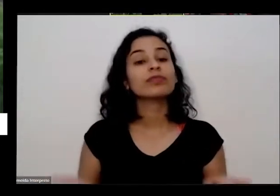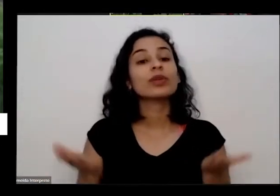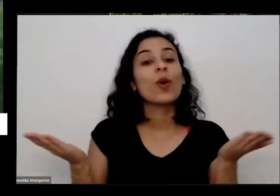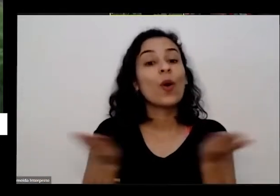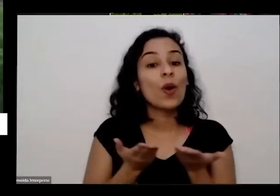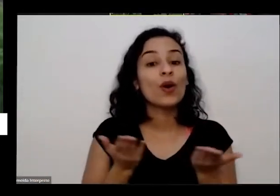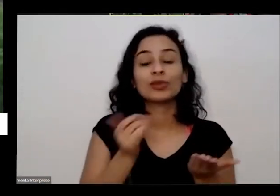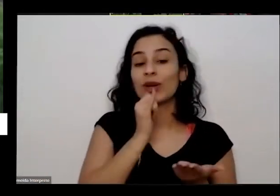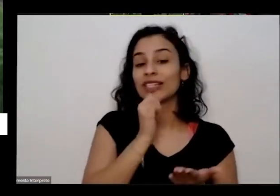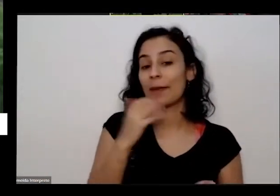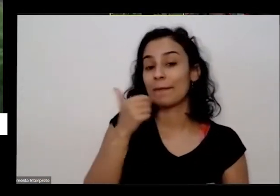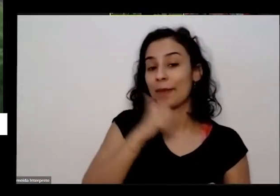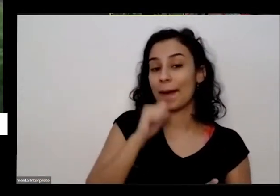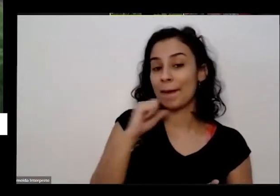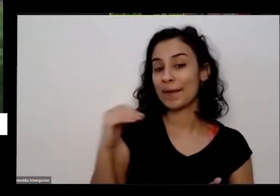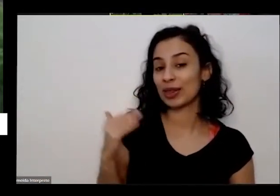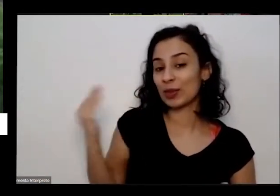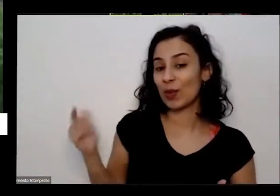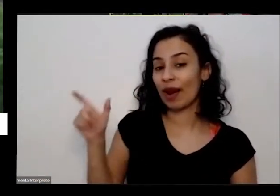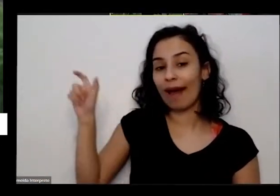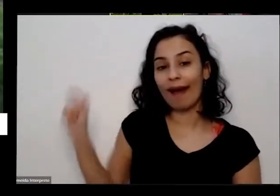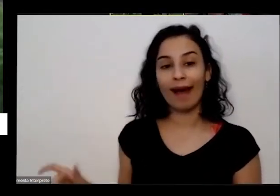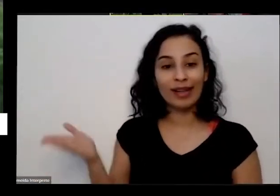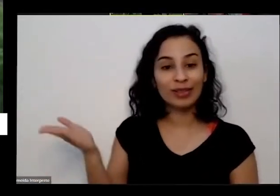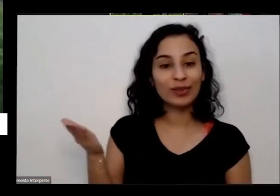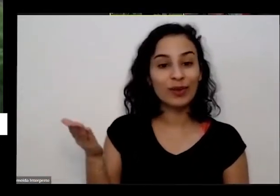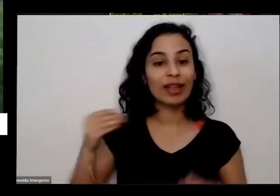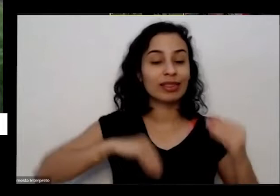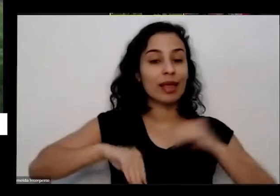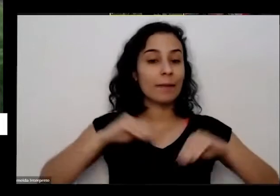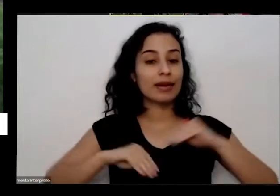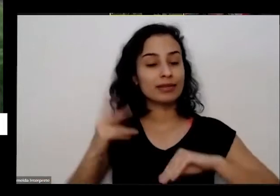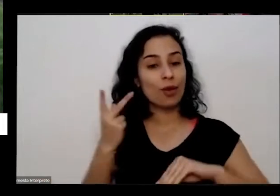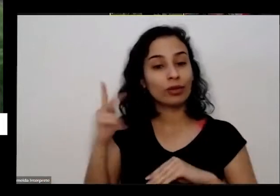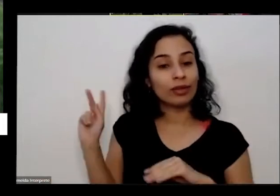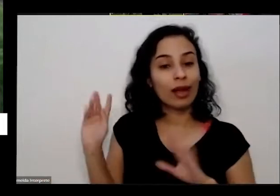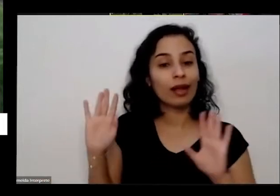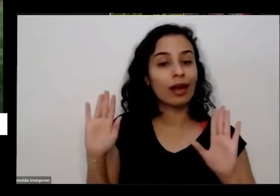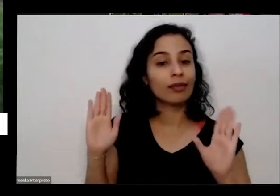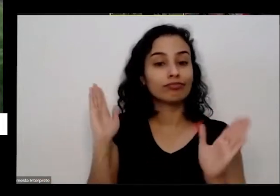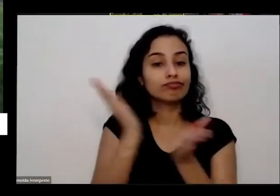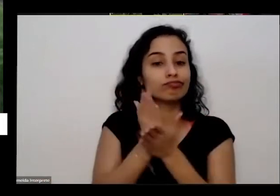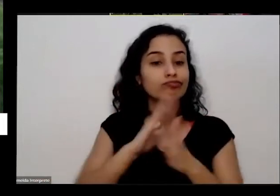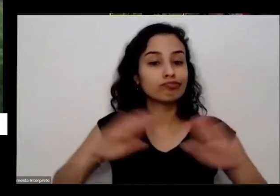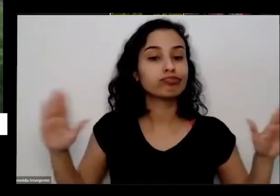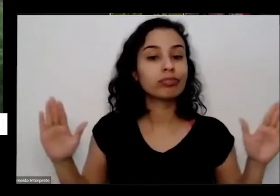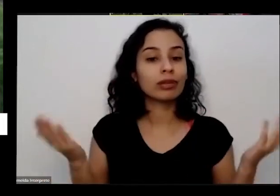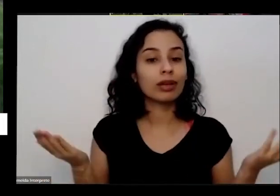meu lado acabou a a depressão dela tristeza dela e a minha mãe hoje é a coordenadora da